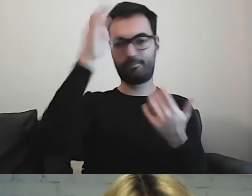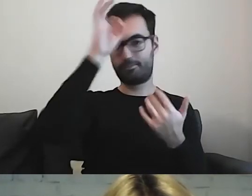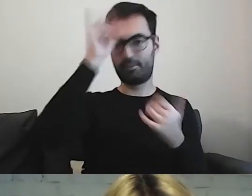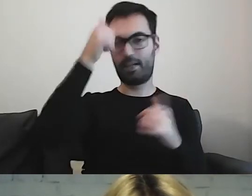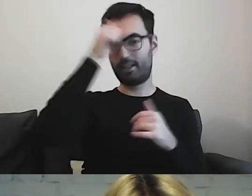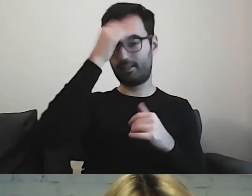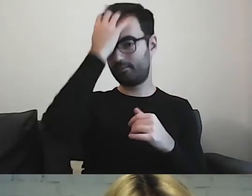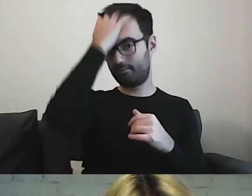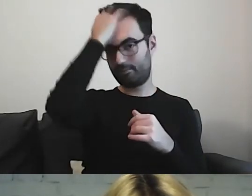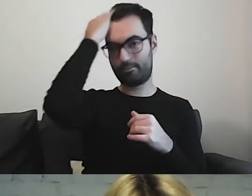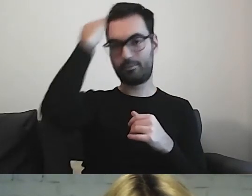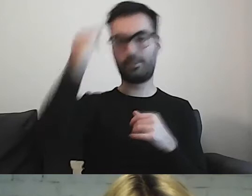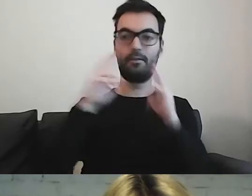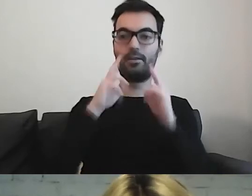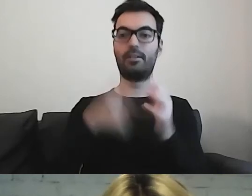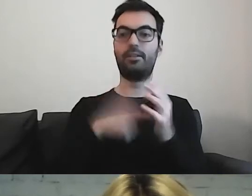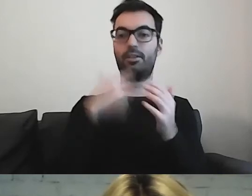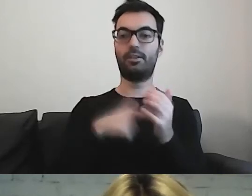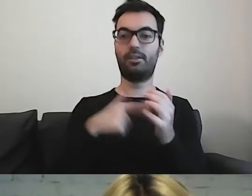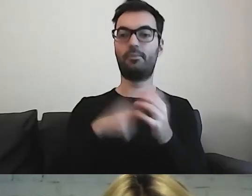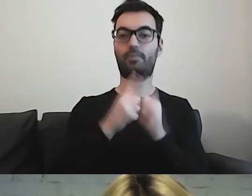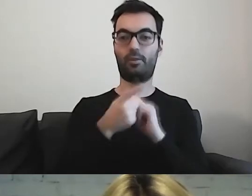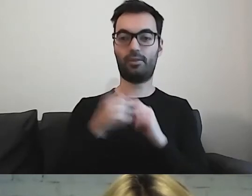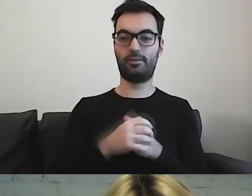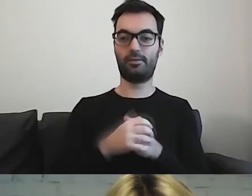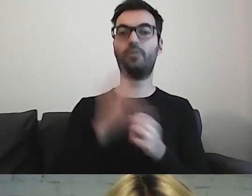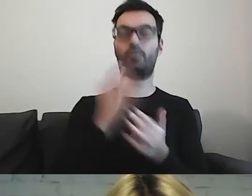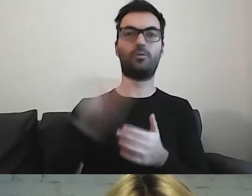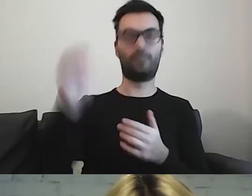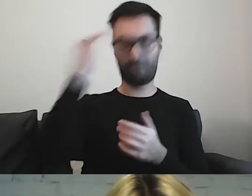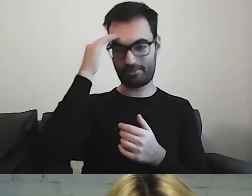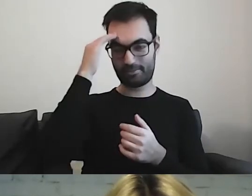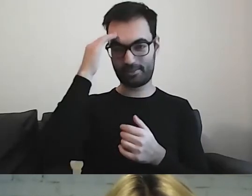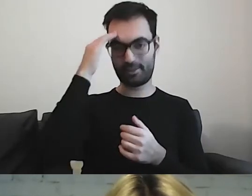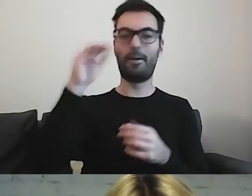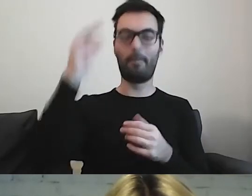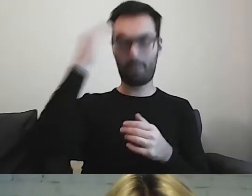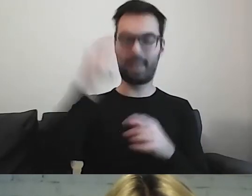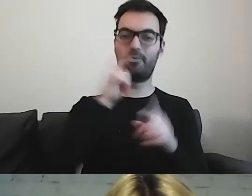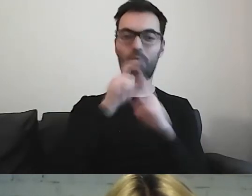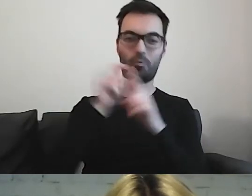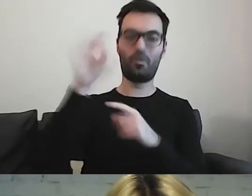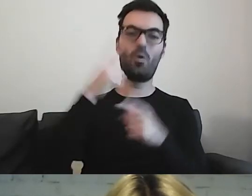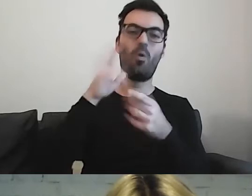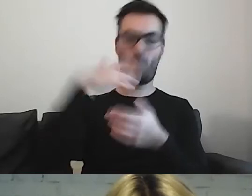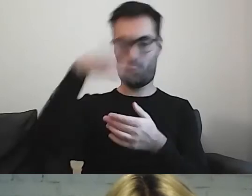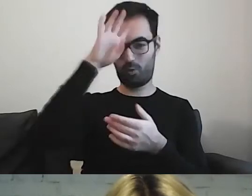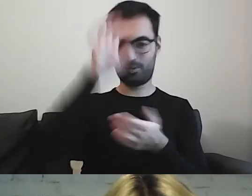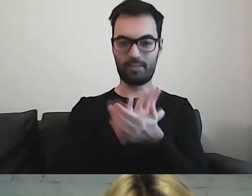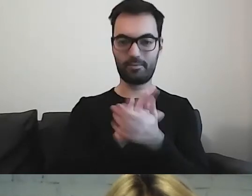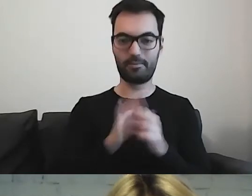Dzięki temu spotkaniu już wiem. Jest to dla mnie jasne.